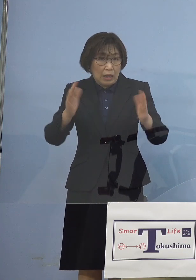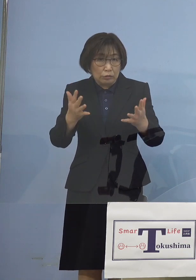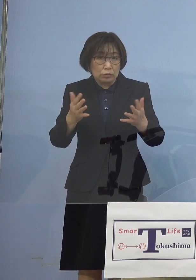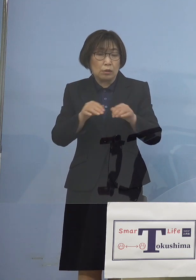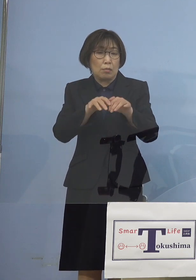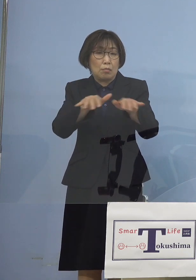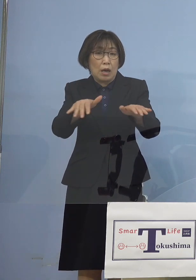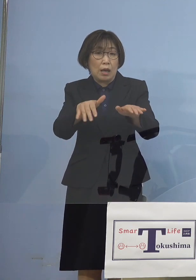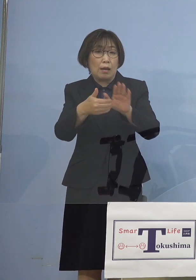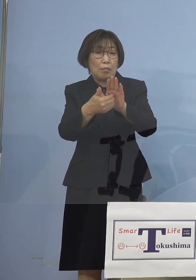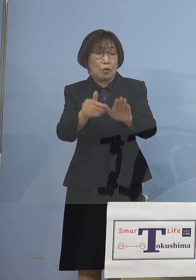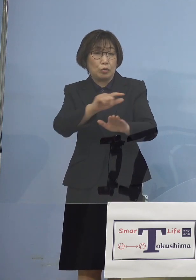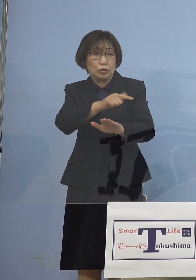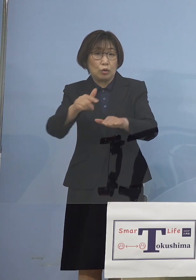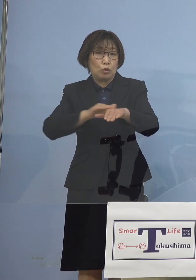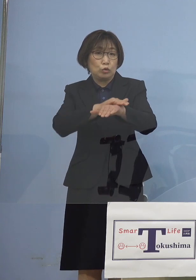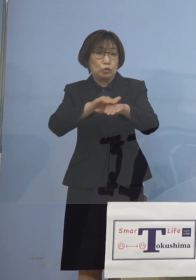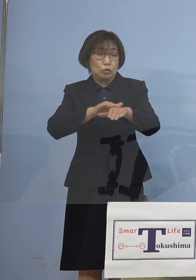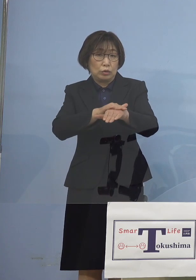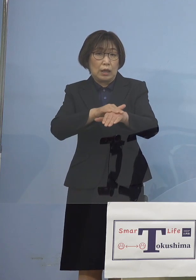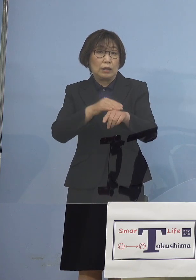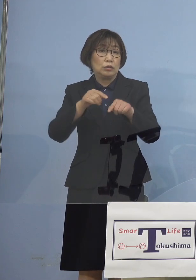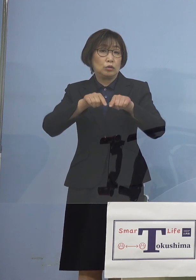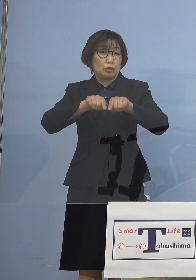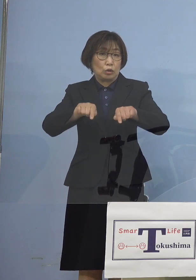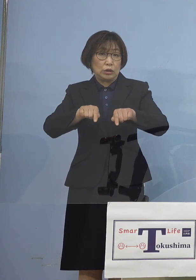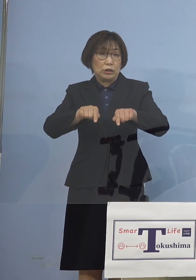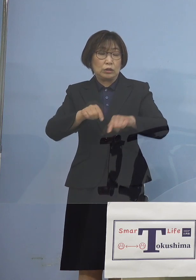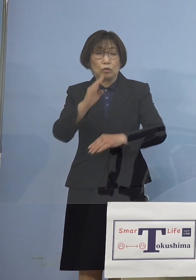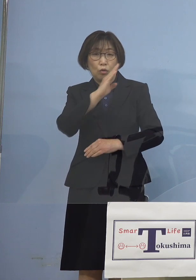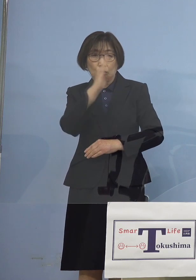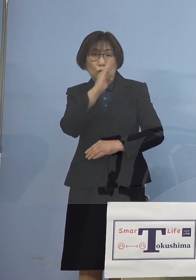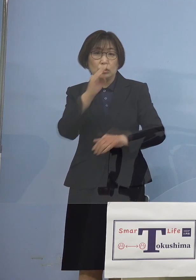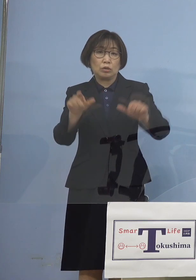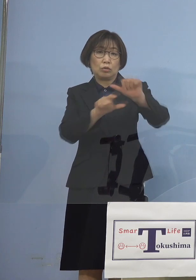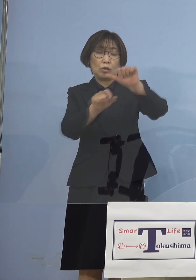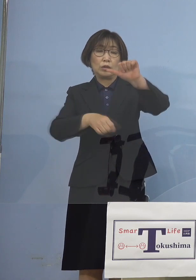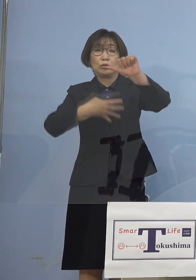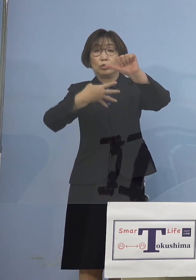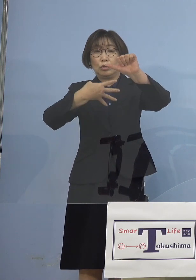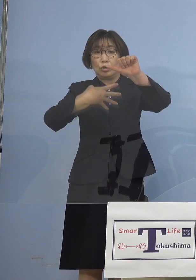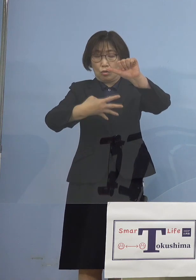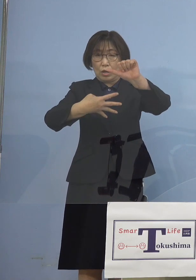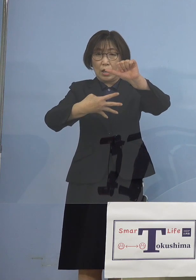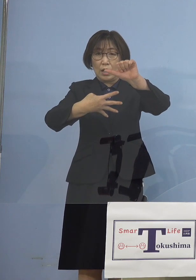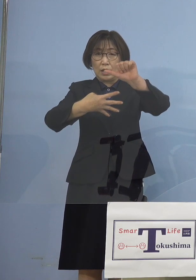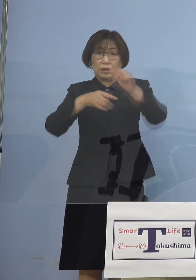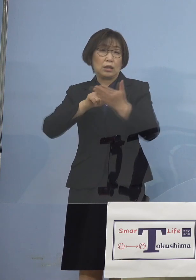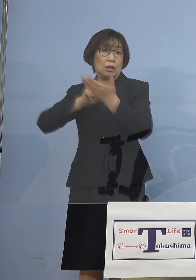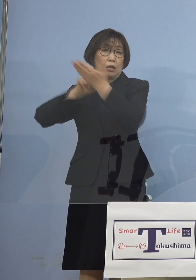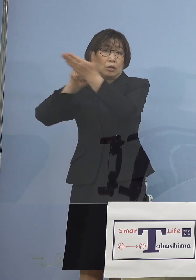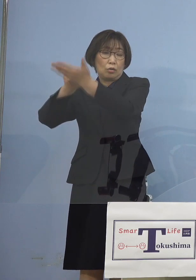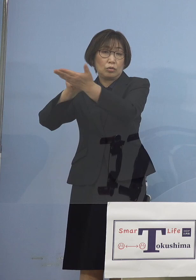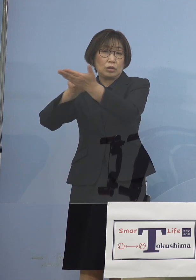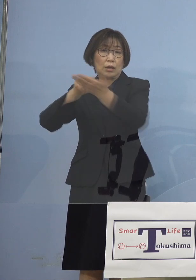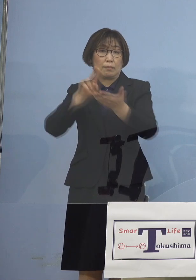これをその当日である 4日の日、要請をさせていただくこととなりました